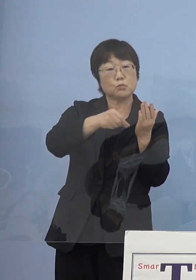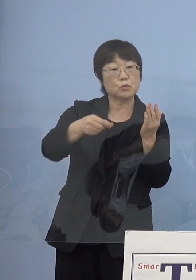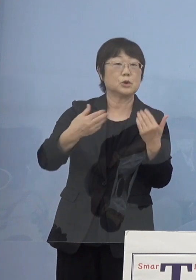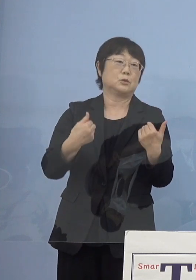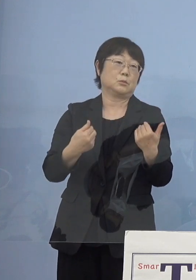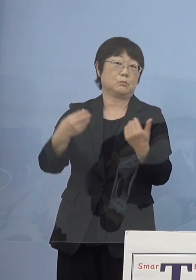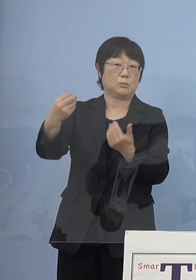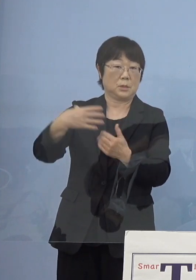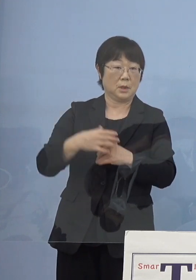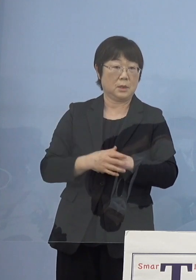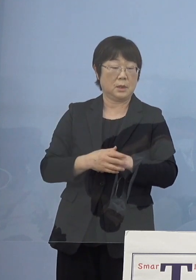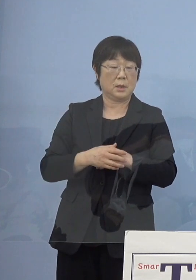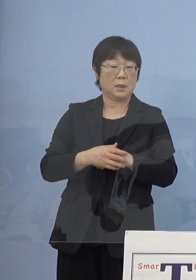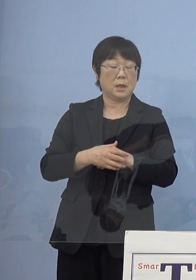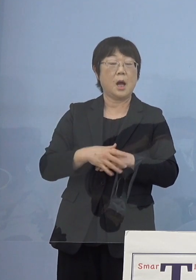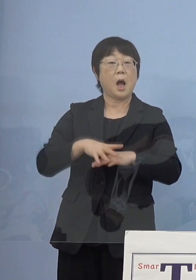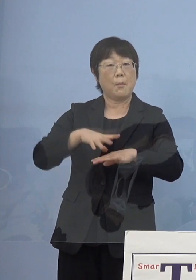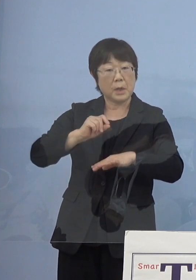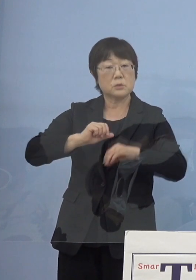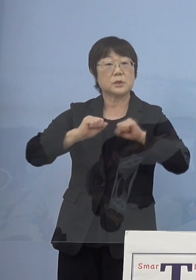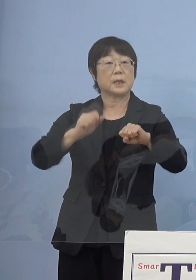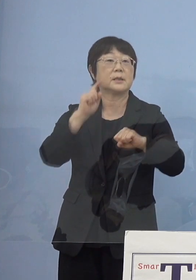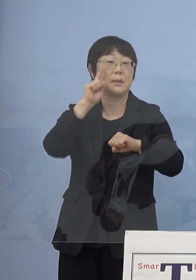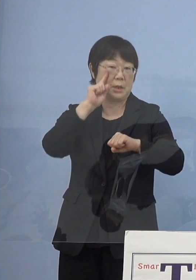何でもまずやってみなさいと ここですよね